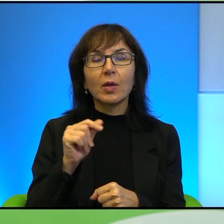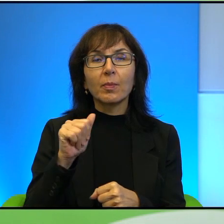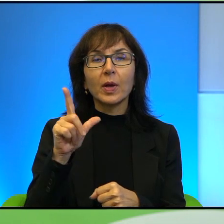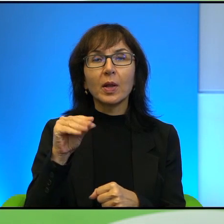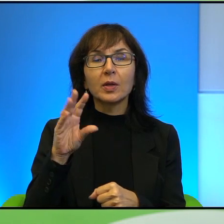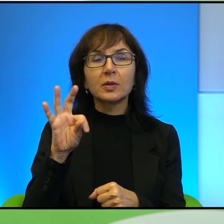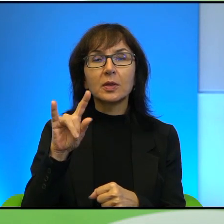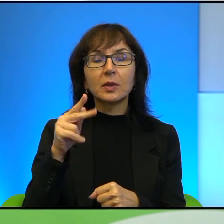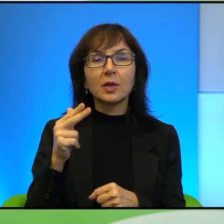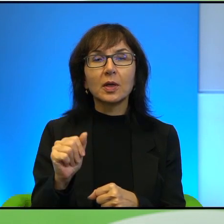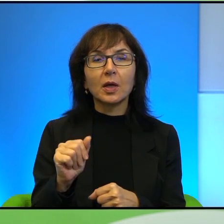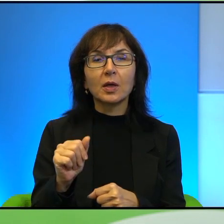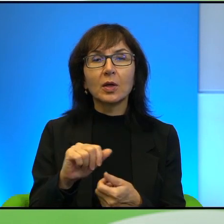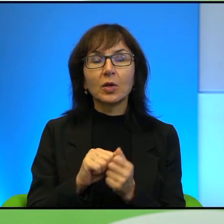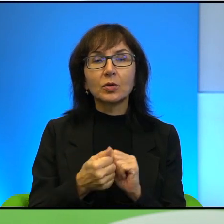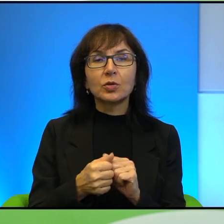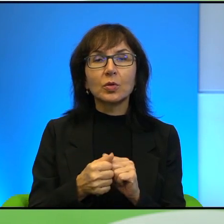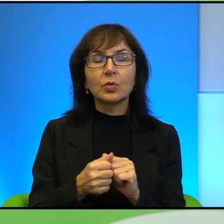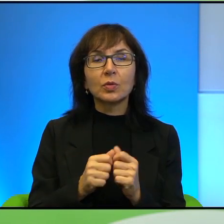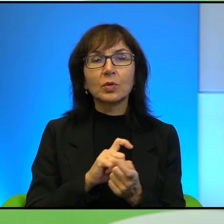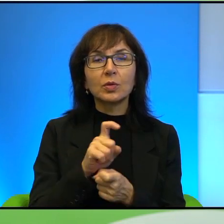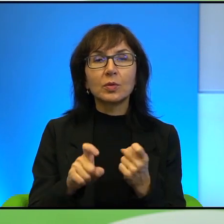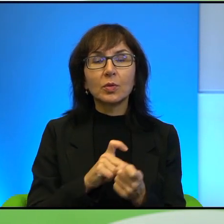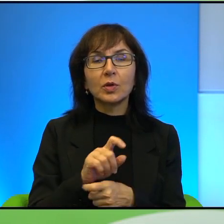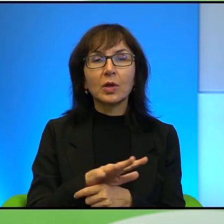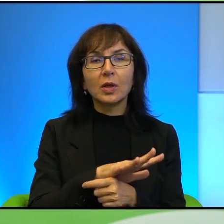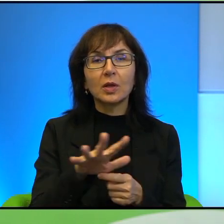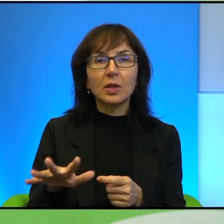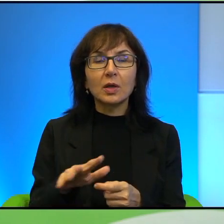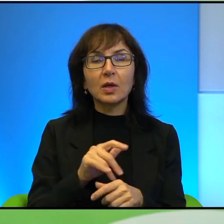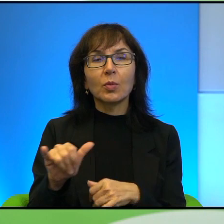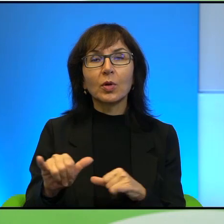którzy są na tych spornych terenach albo terenach zarządzanych jednocześnie